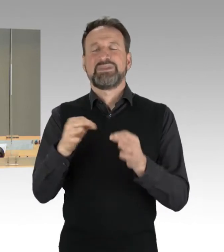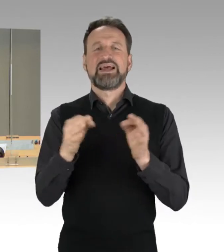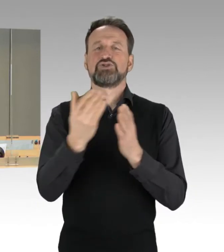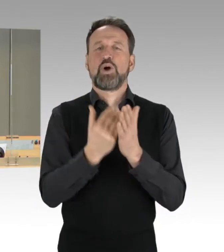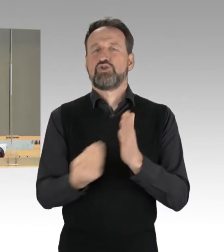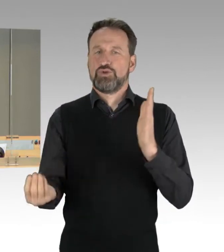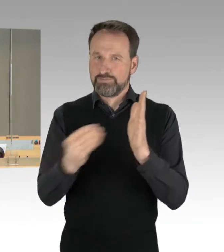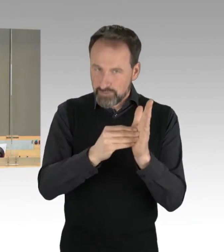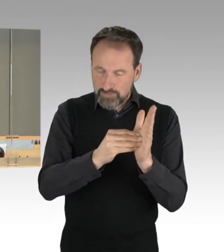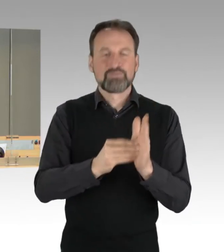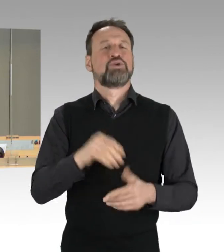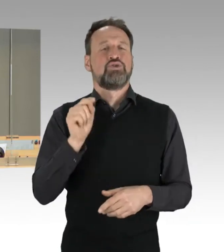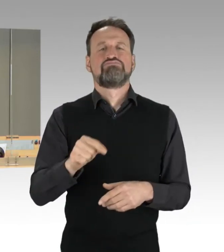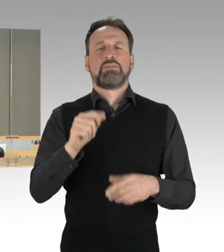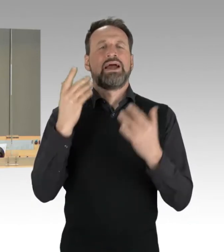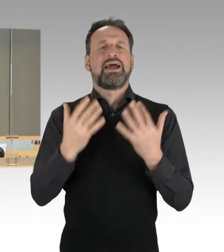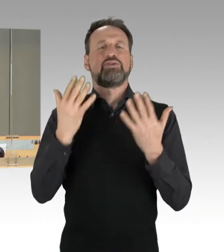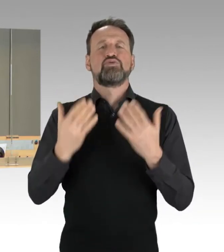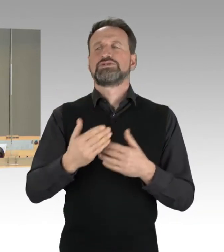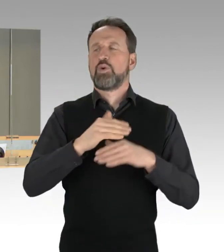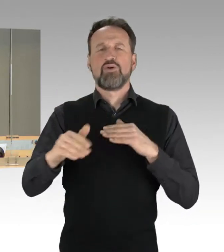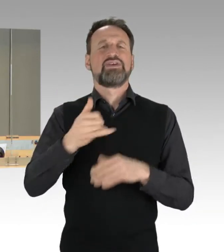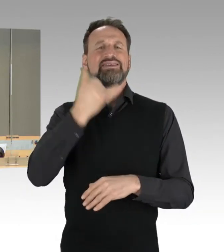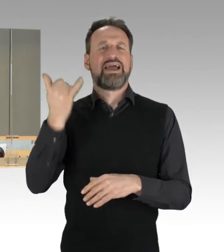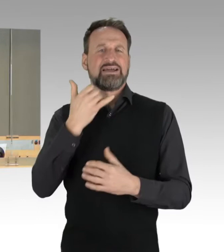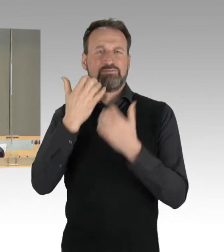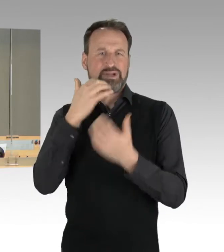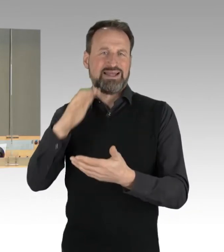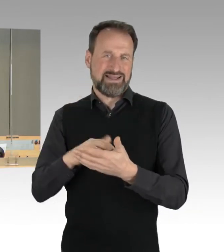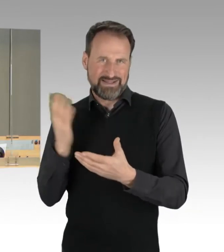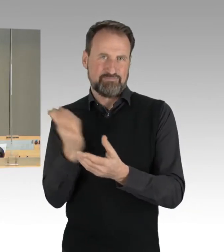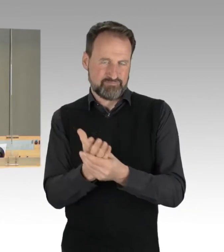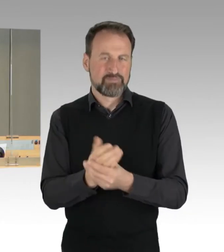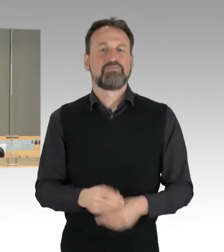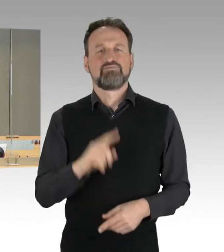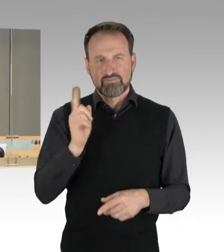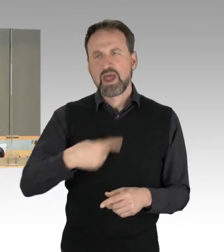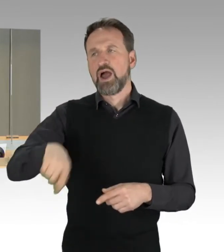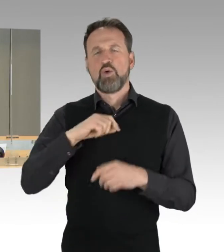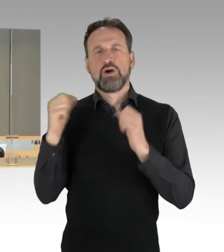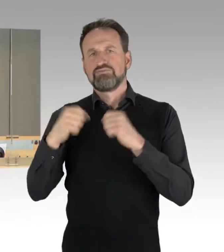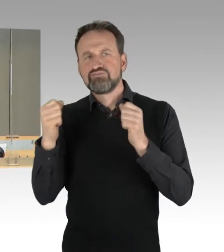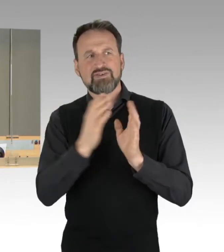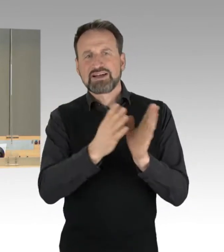Die Fraktion sind außerdem übereingekommen, die Drucksachen 18/3058 und 18/4198,